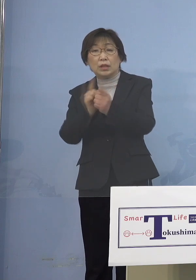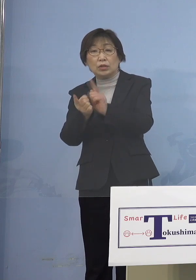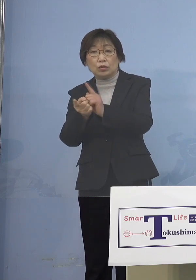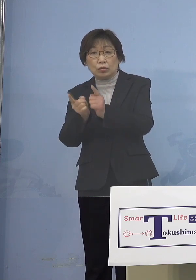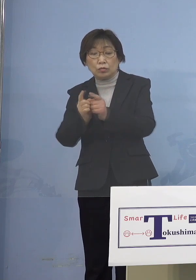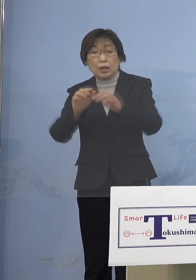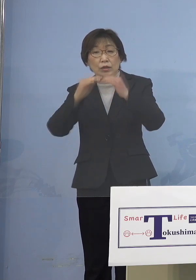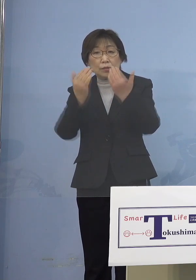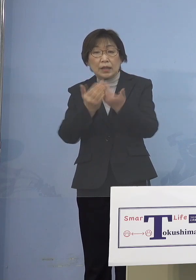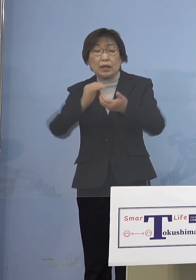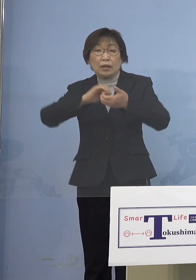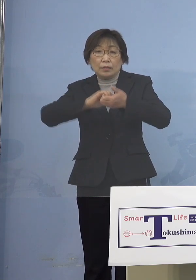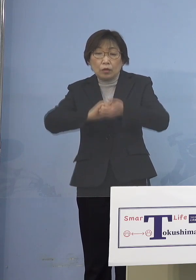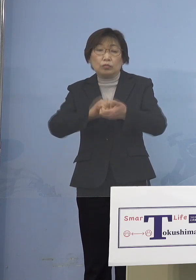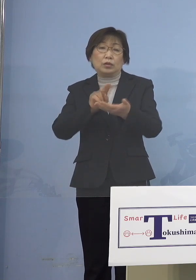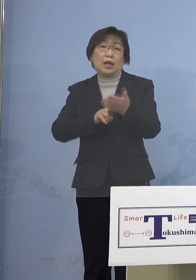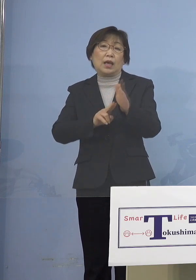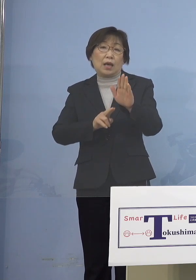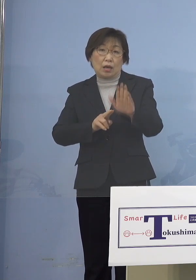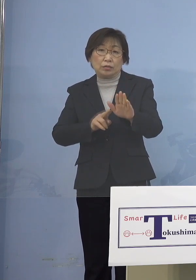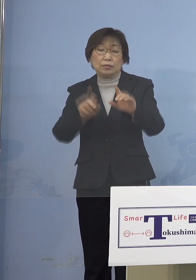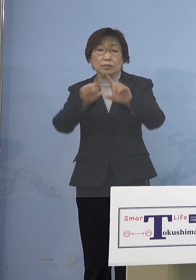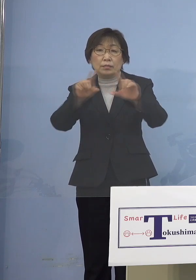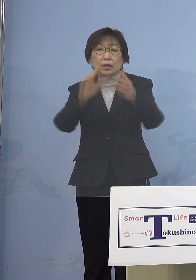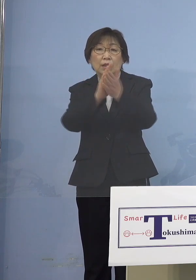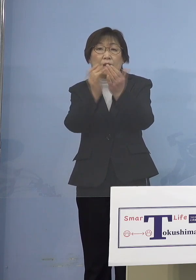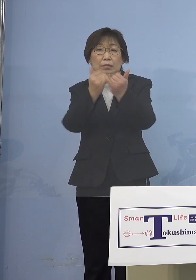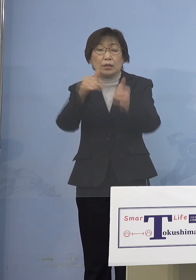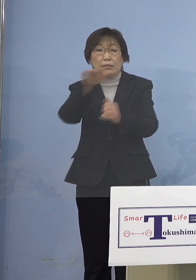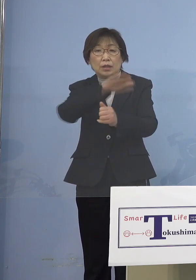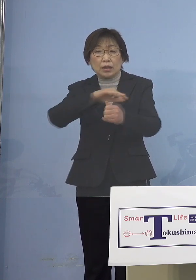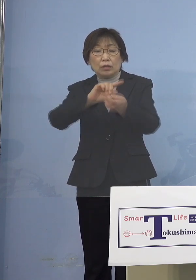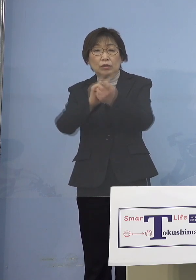県民の皆さんとの接触については ございません